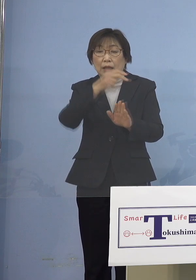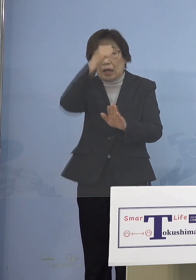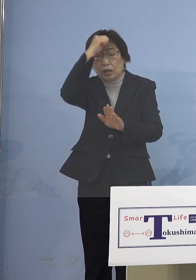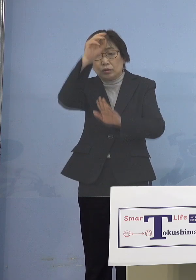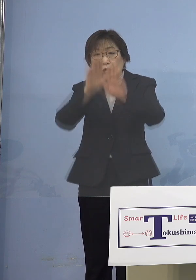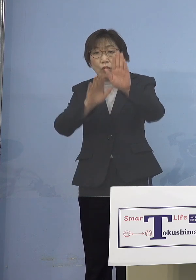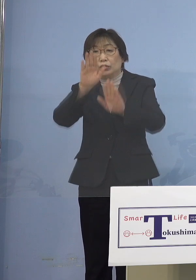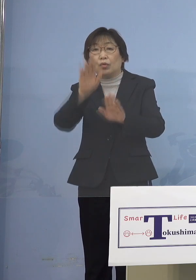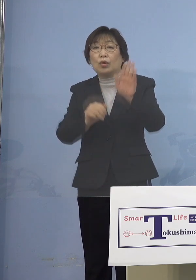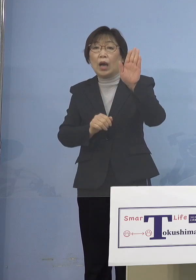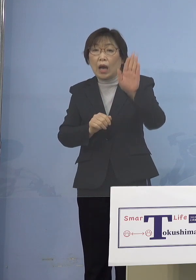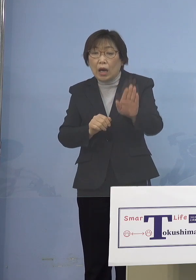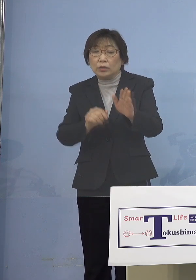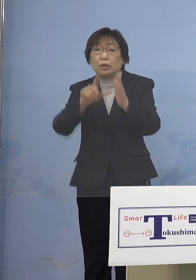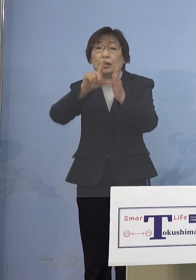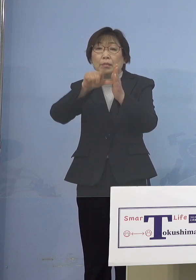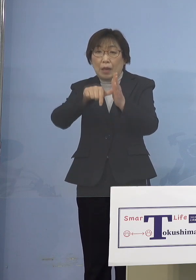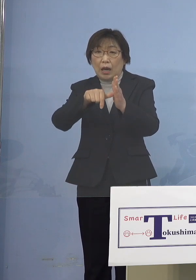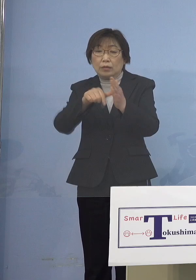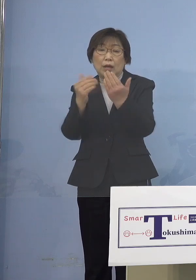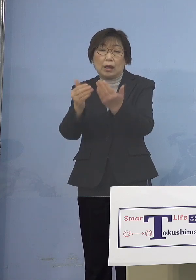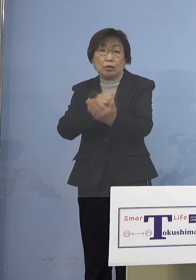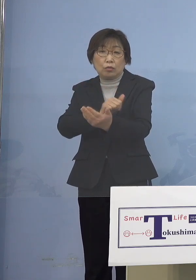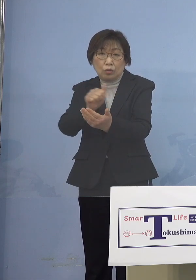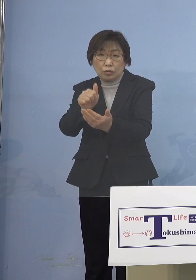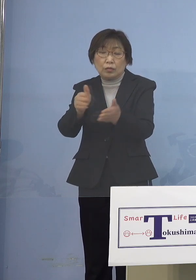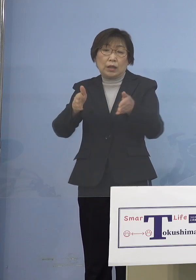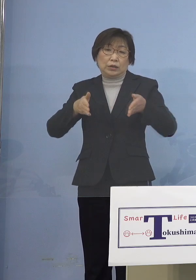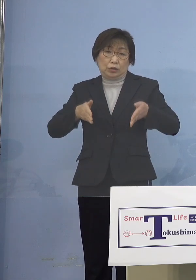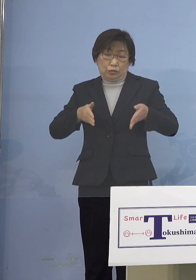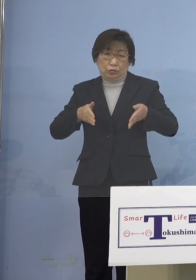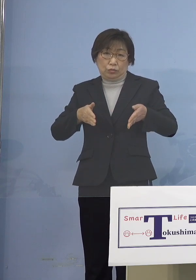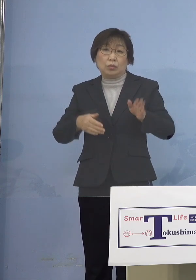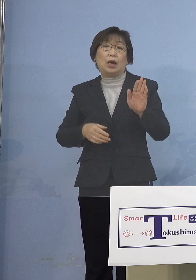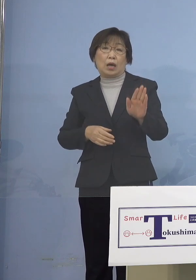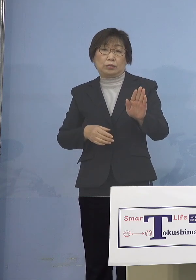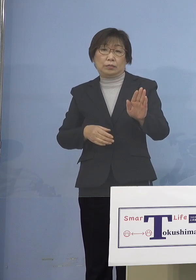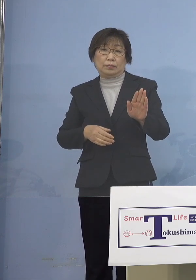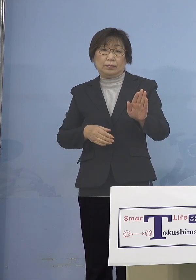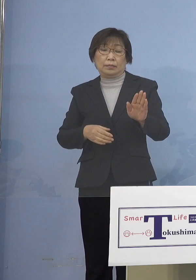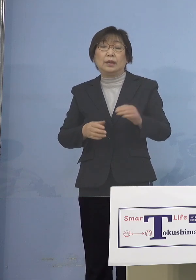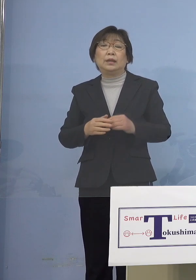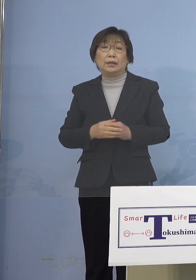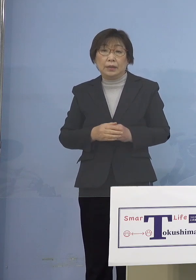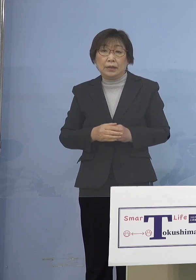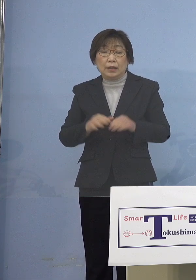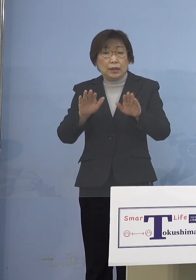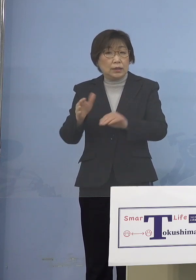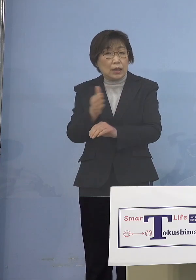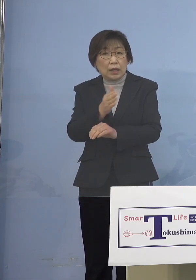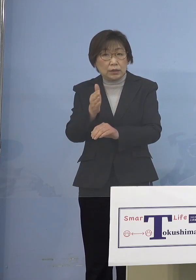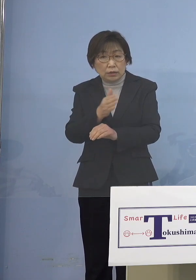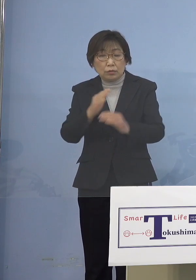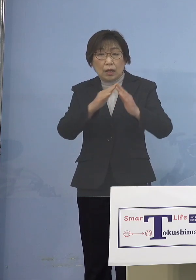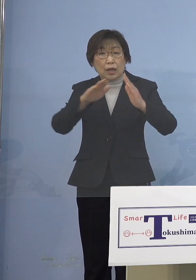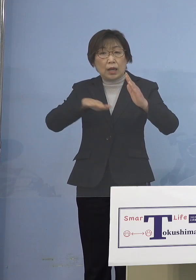登校を自粛してくれ これまでもよくそうしたことは あったんですが 昨今の家庭内感染の状況を見ると